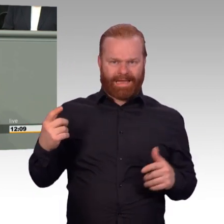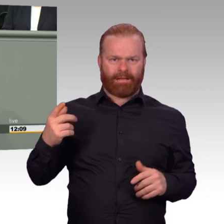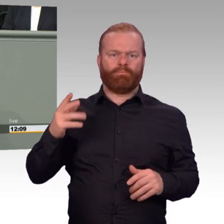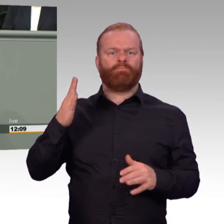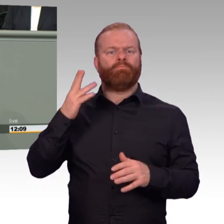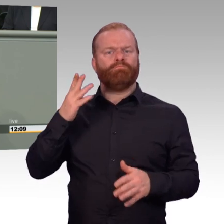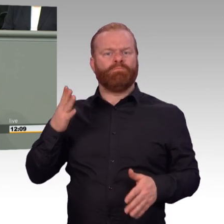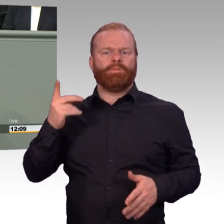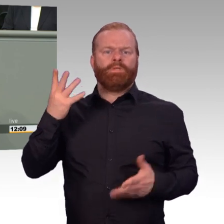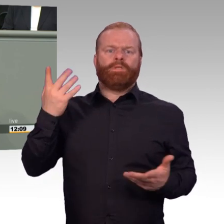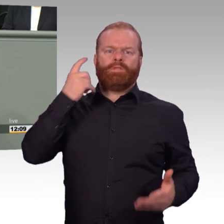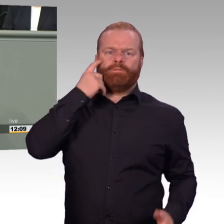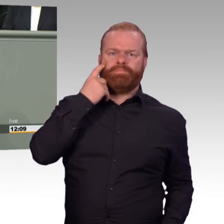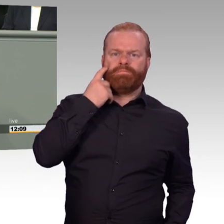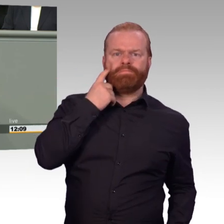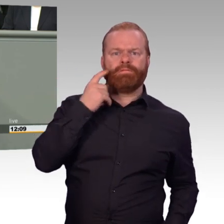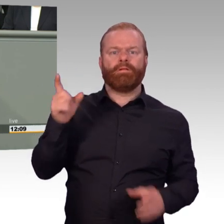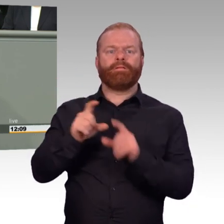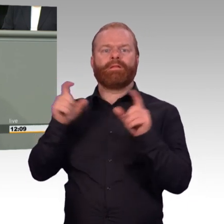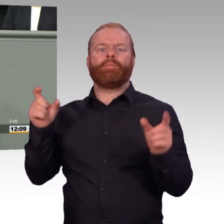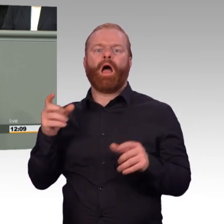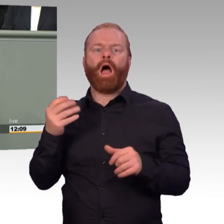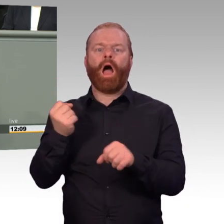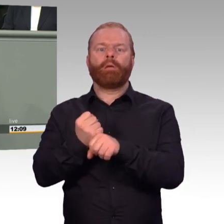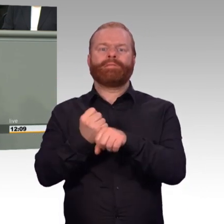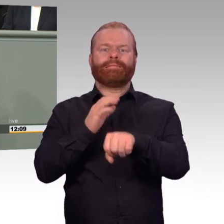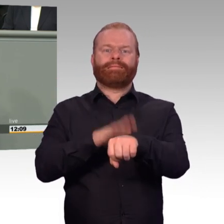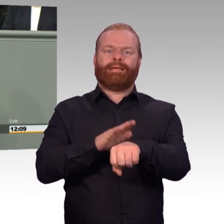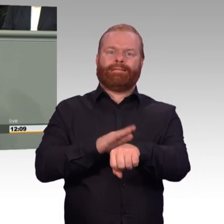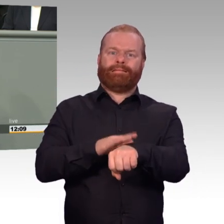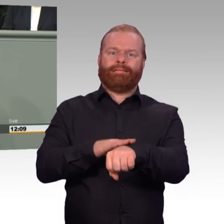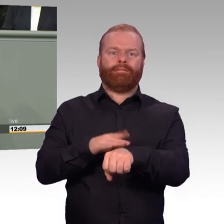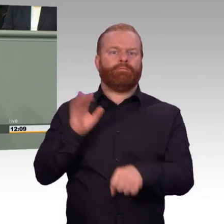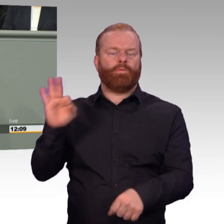und der einzelnen Mitarbeiterinnen und Mitarbeiter. Und mein Bauchgefühl als Reserveoffizier sagte mir: